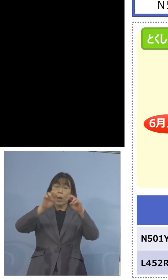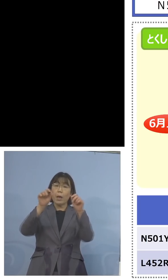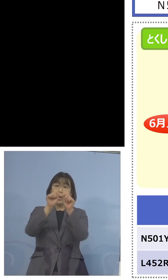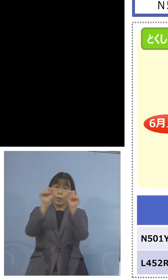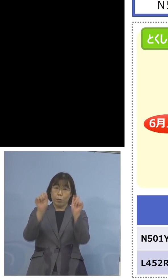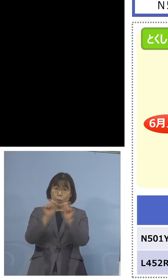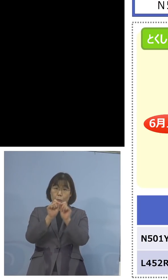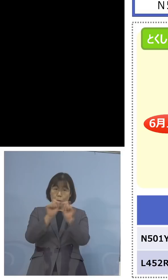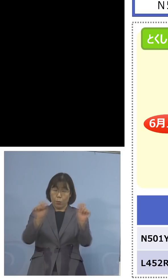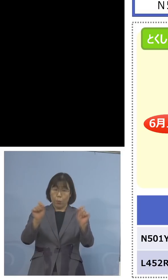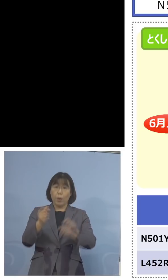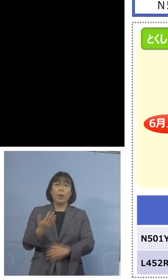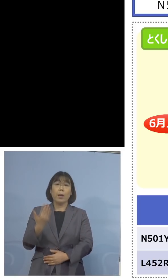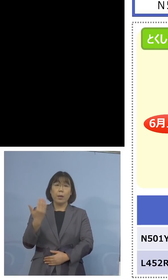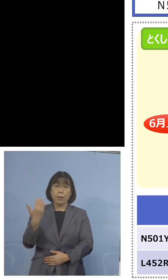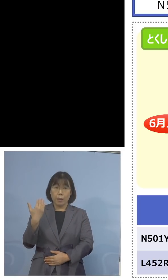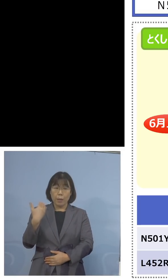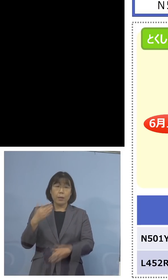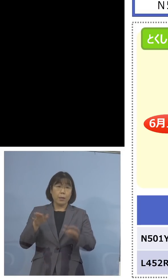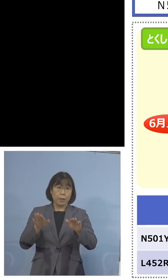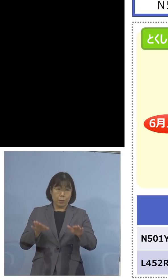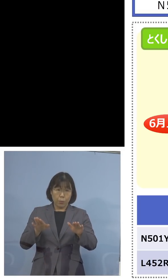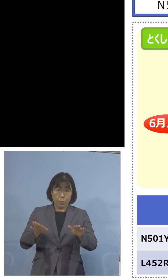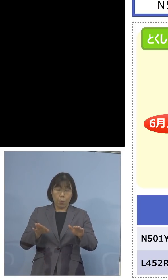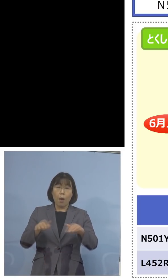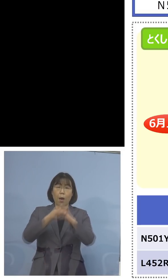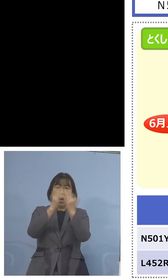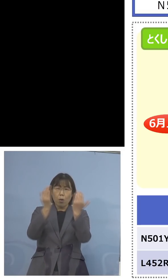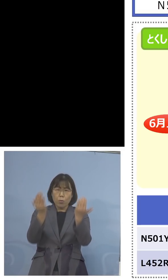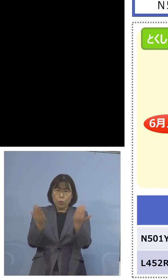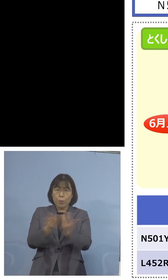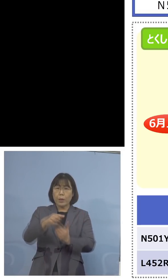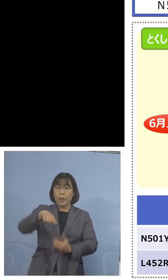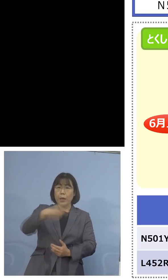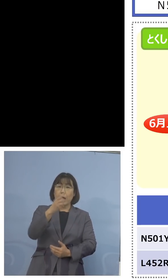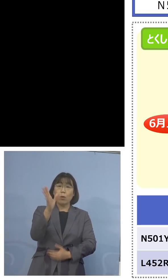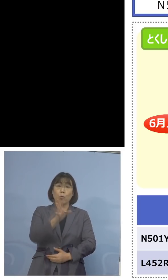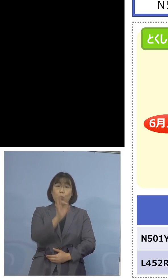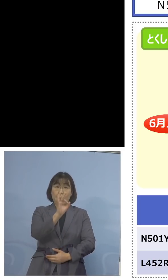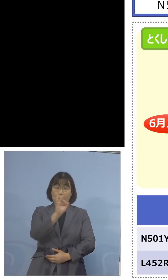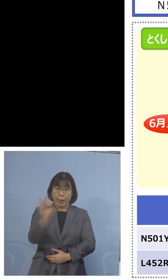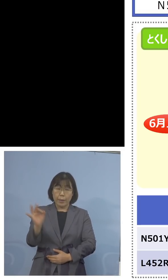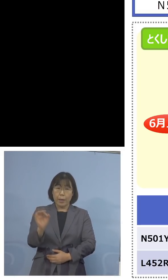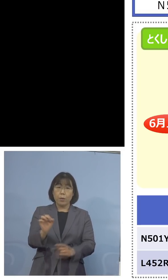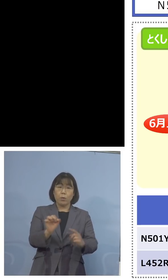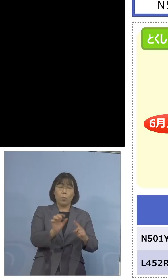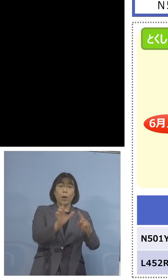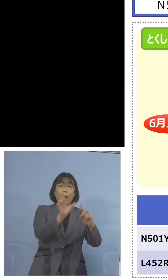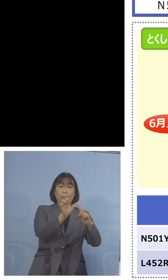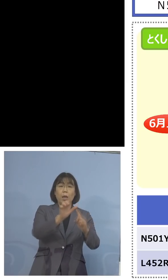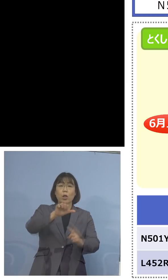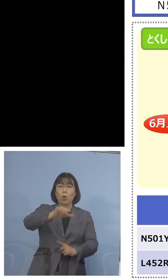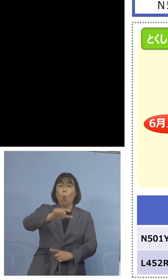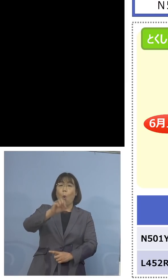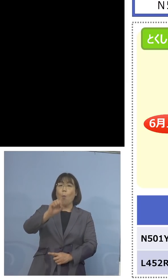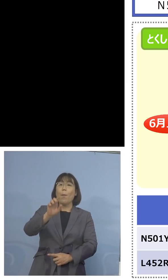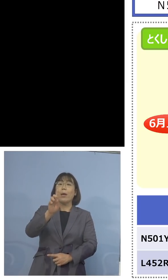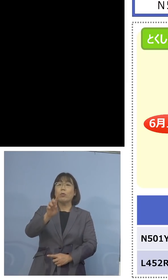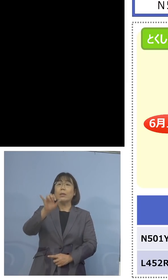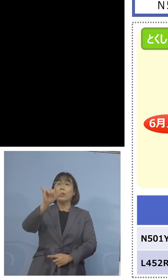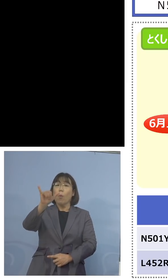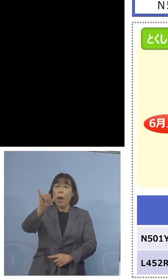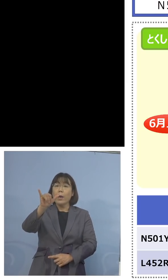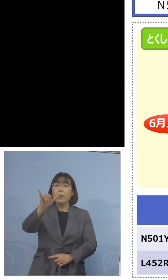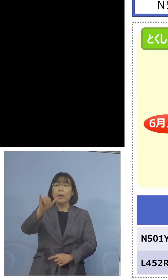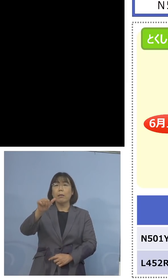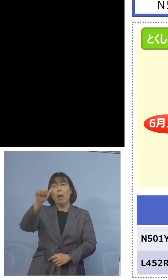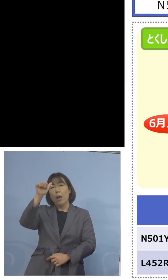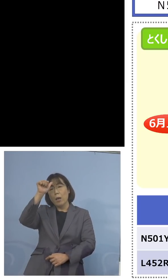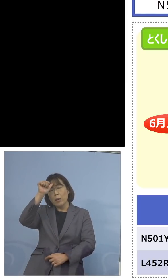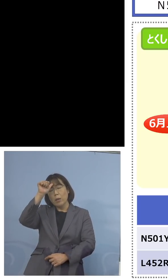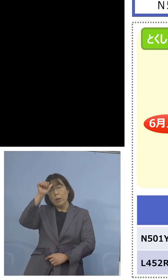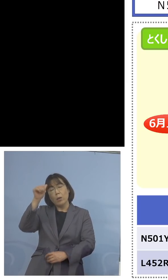先ほど今日全て100パーセントが N501Yだったので、インド株の確率は